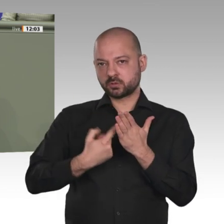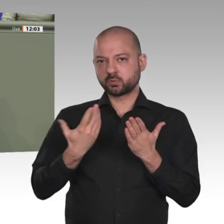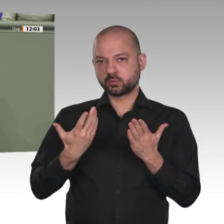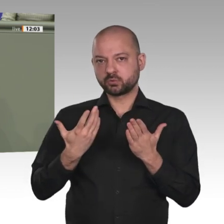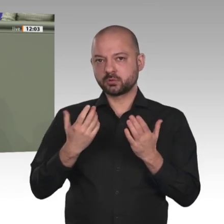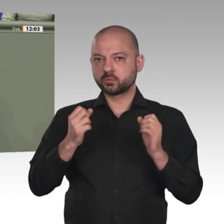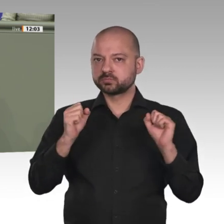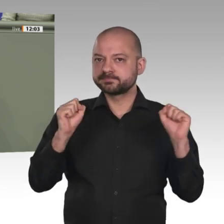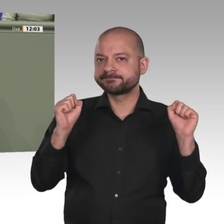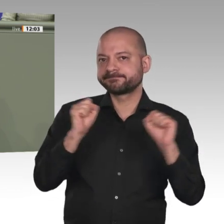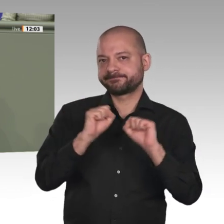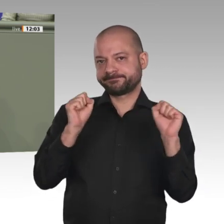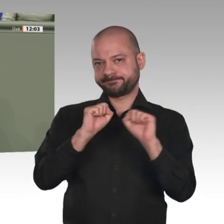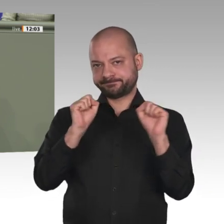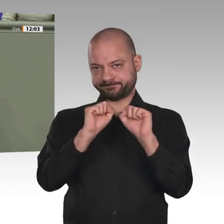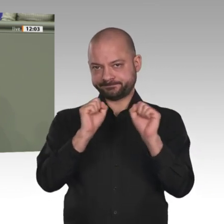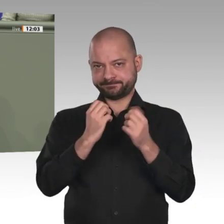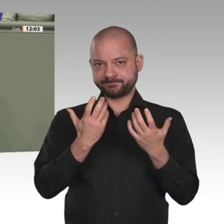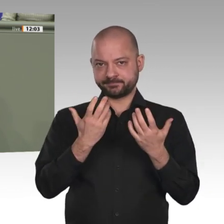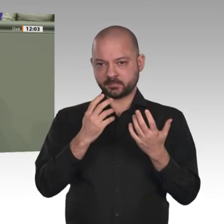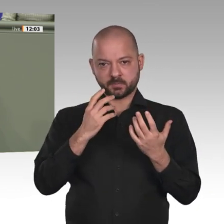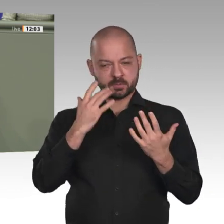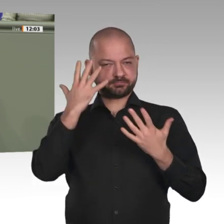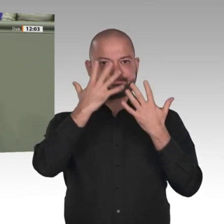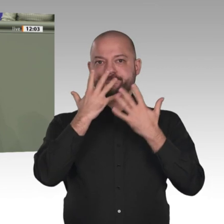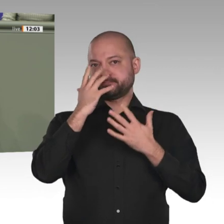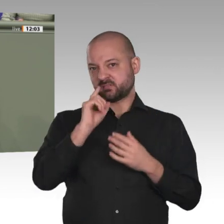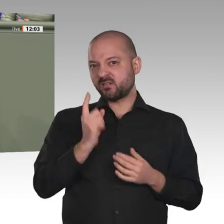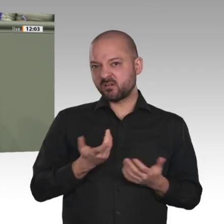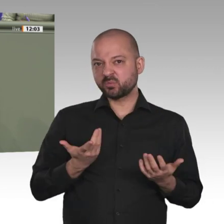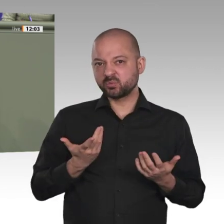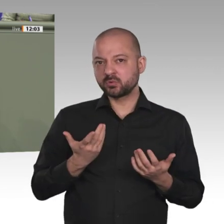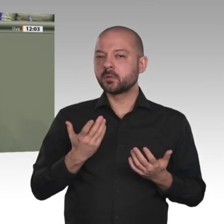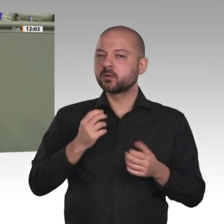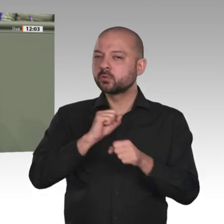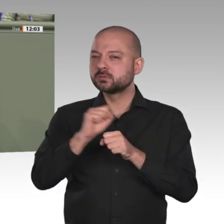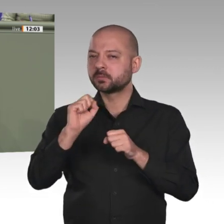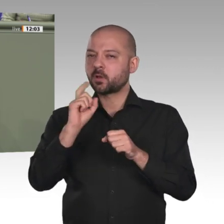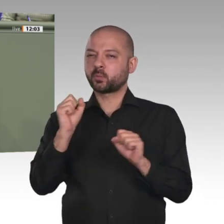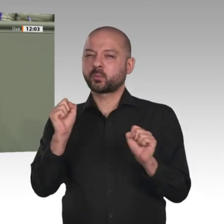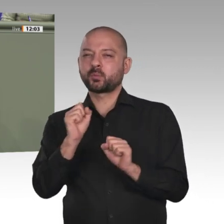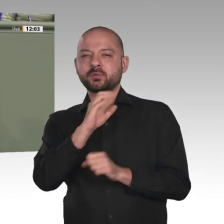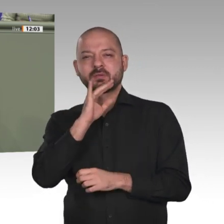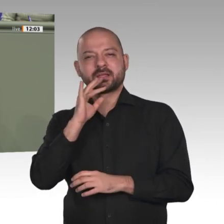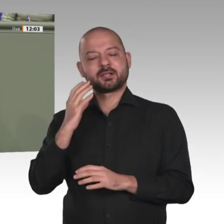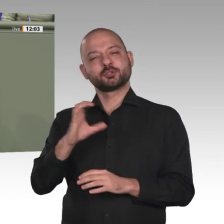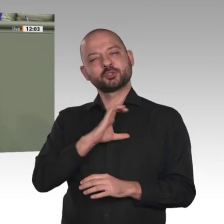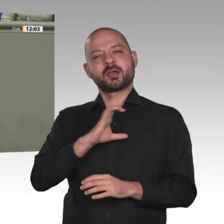zu Libyen und Äthiopien machen den Sudan zum beispielhaften Brennpunkt diverser Interessenkonflikte,